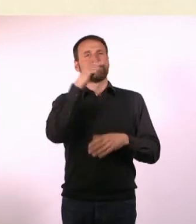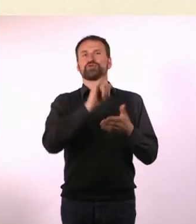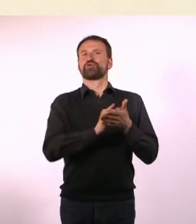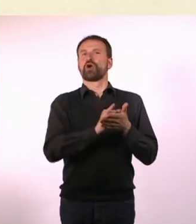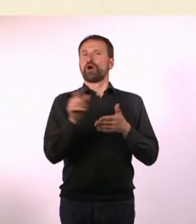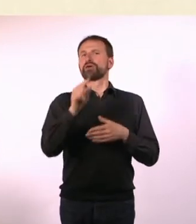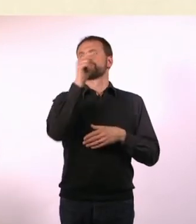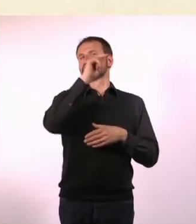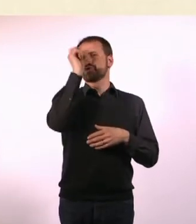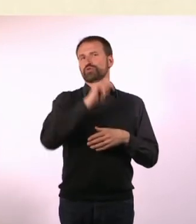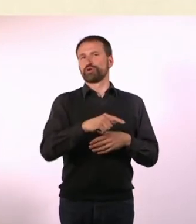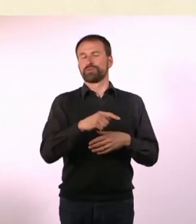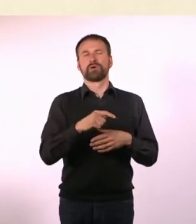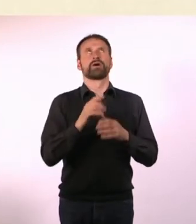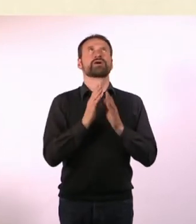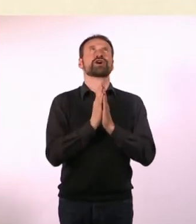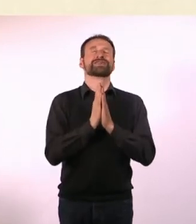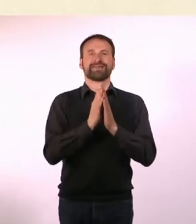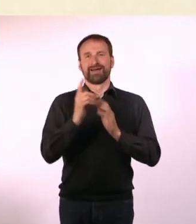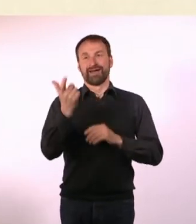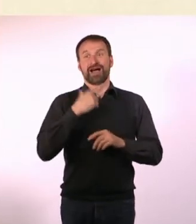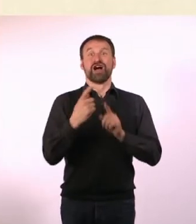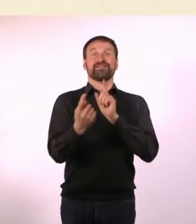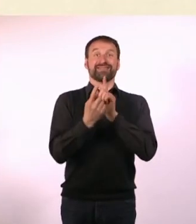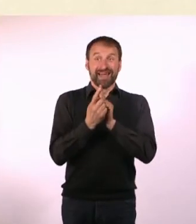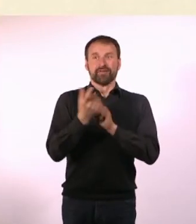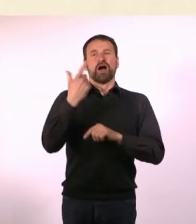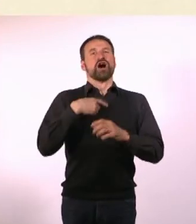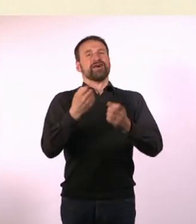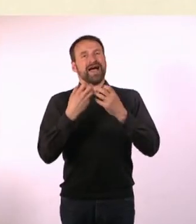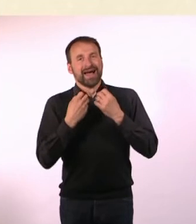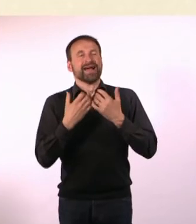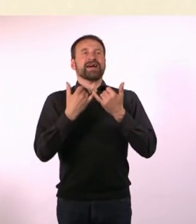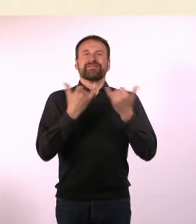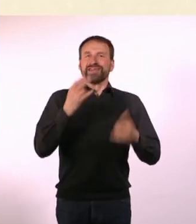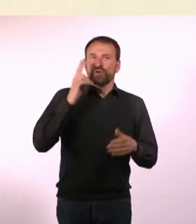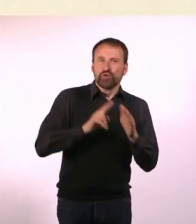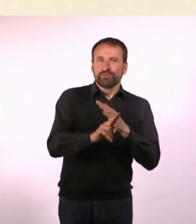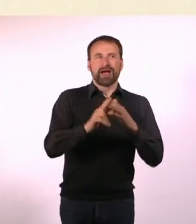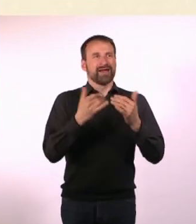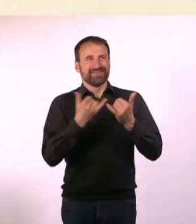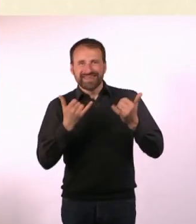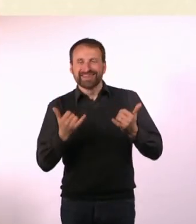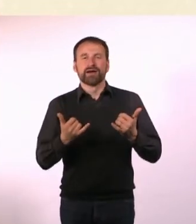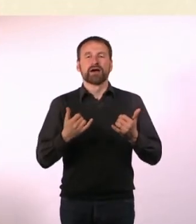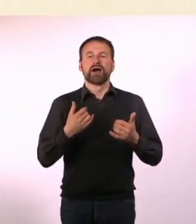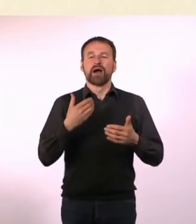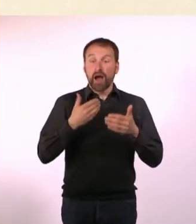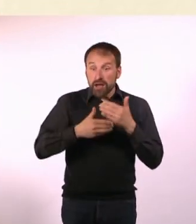Mit dem konnte ich mich dann gottseidank treffen, der hat mir dann erklärt, wie die U-Bahn funktioniert und ab dem Zeitpunkt konnte ich mich ...